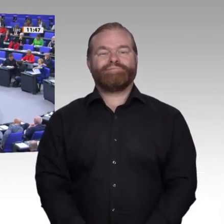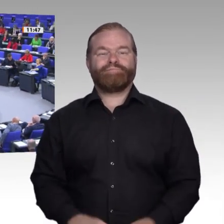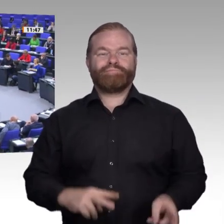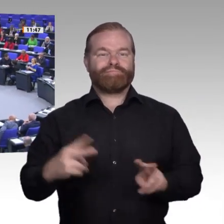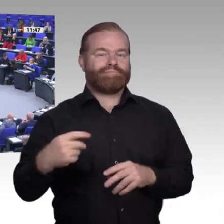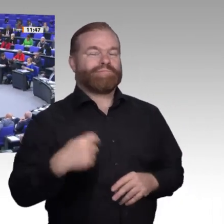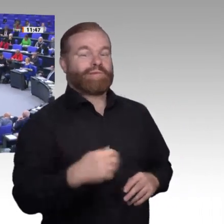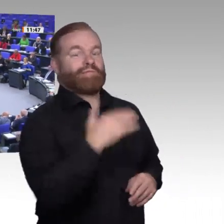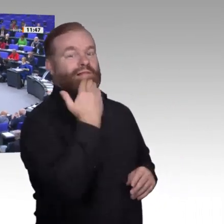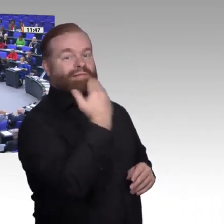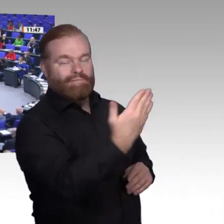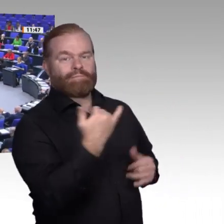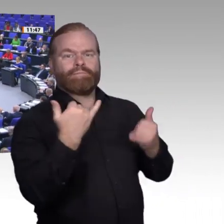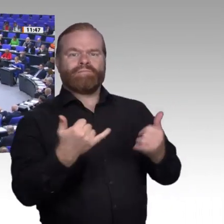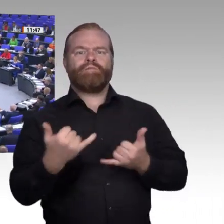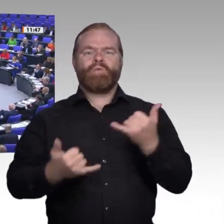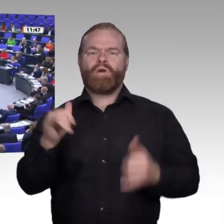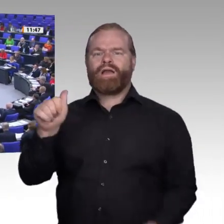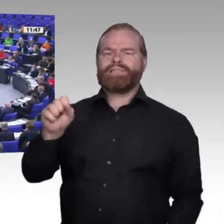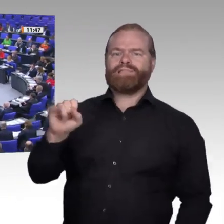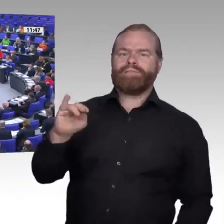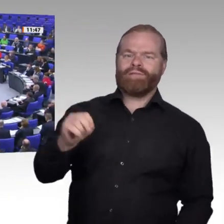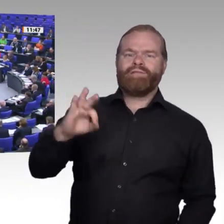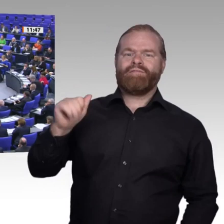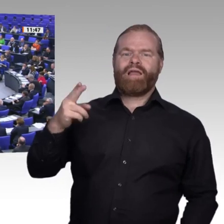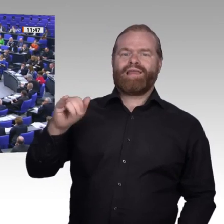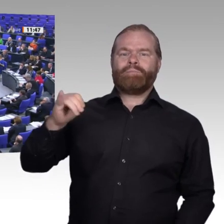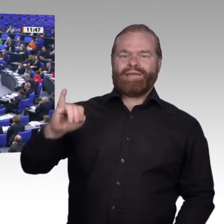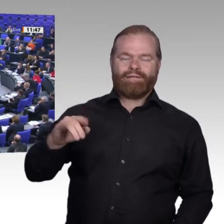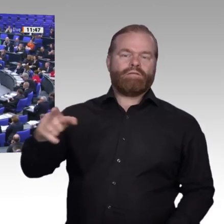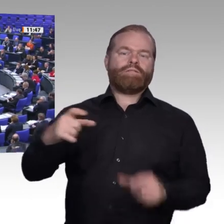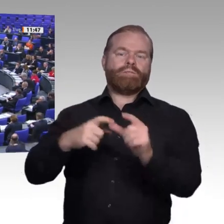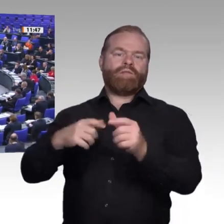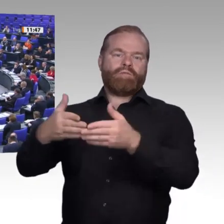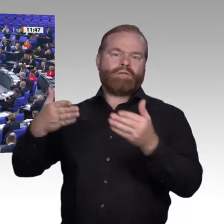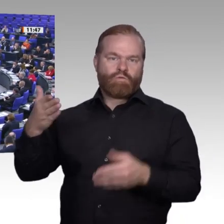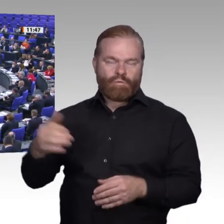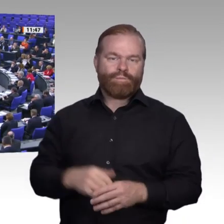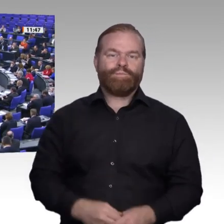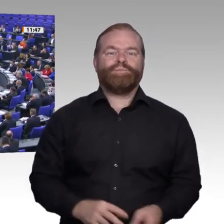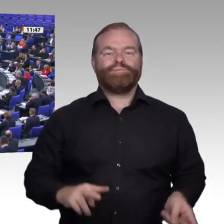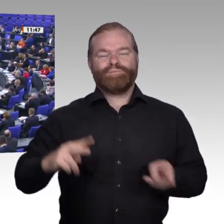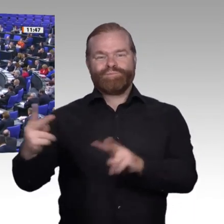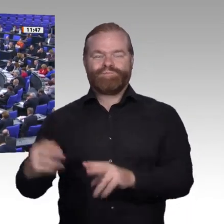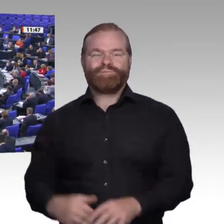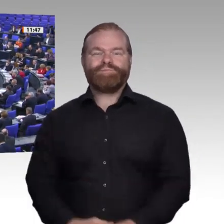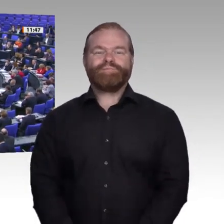Ich darf auch im Namen der SPD-Fraktion die besten Genesungswünsche an den Kollegen Hauer übermitteln. Wir freuen uns, dass er wieder in einem stabilen Zustand zu sein